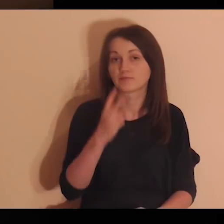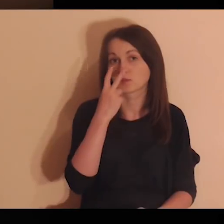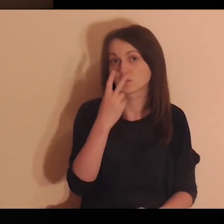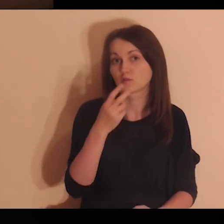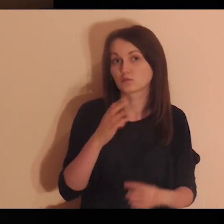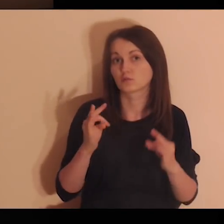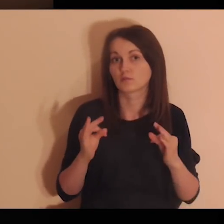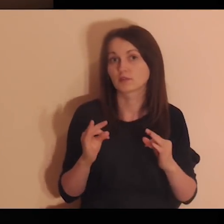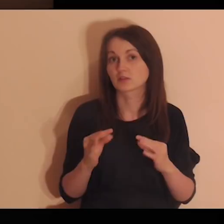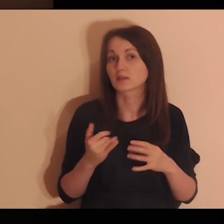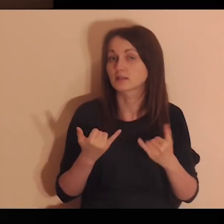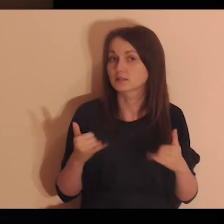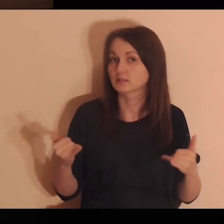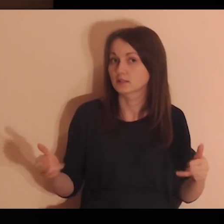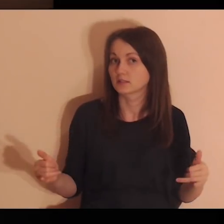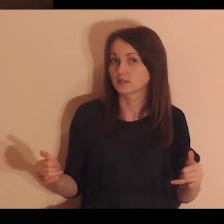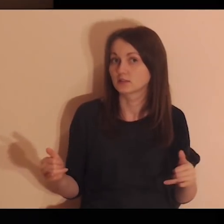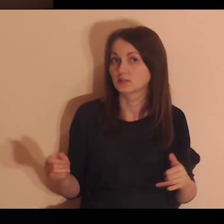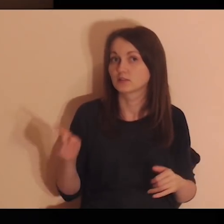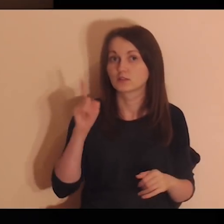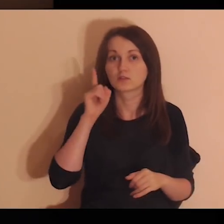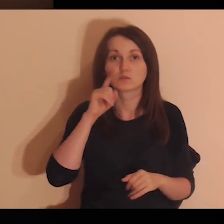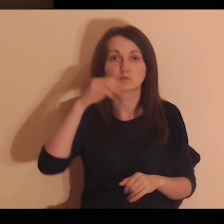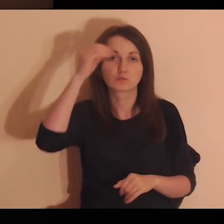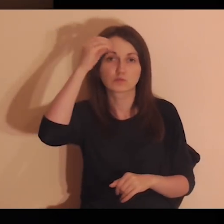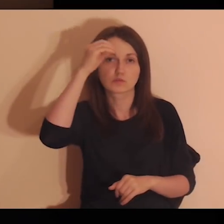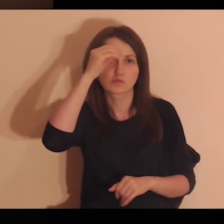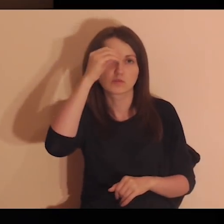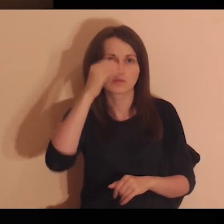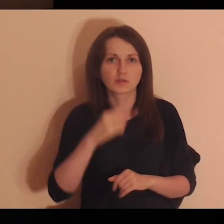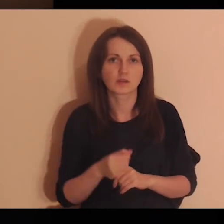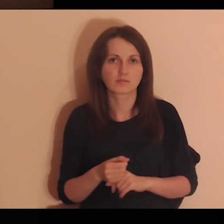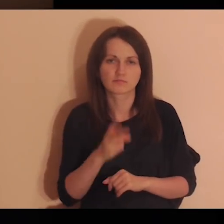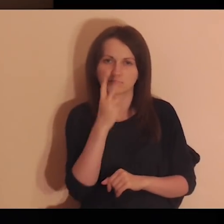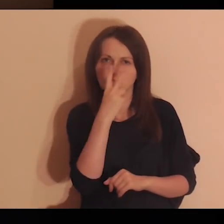Zobacz teraz, jak inni uczniowie zauważają ciebie.